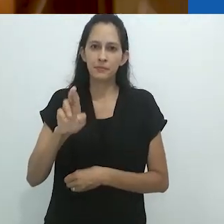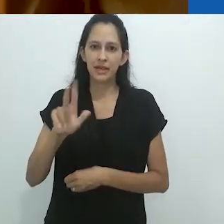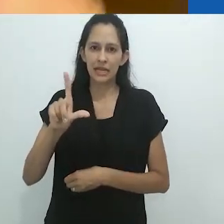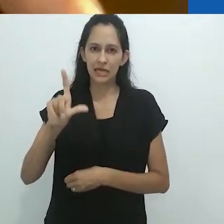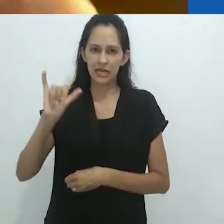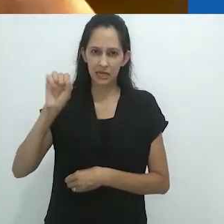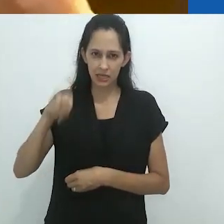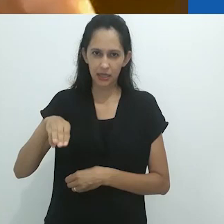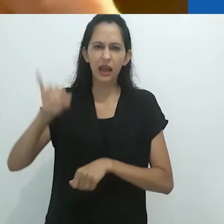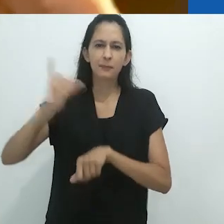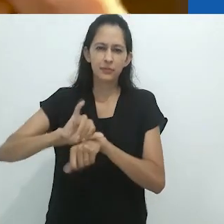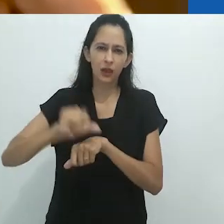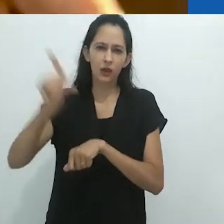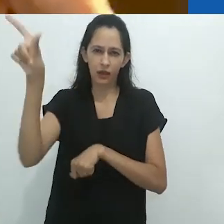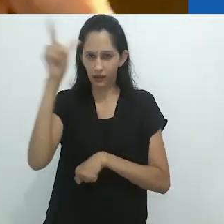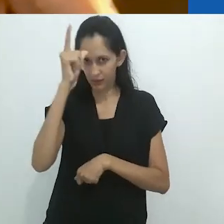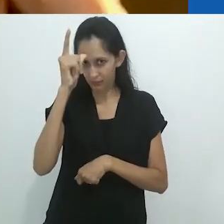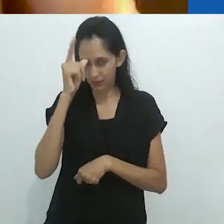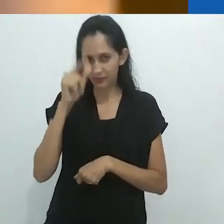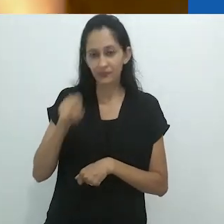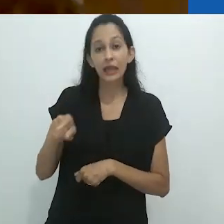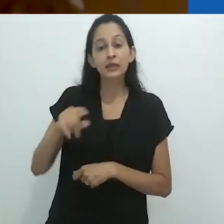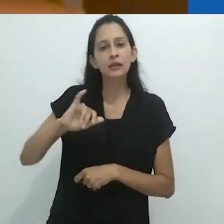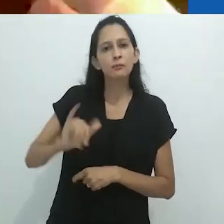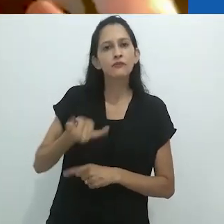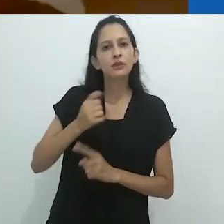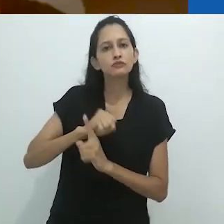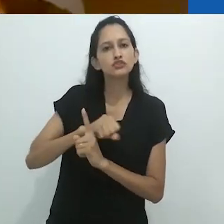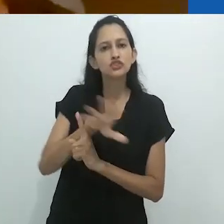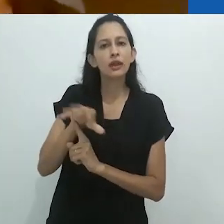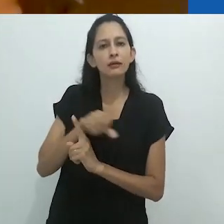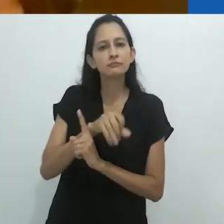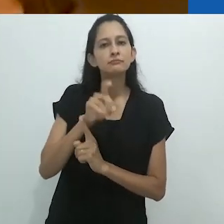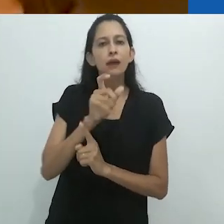e ele parecia ter um ótimo ouvido para as gírias.